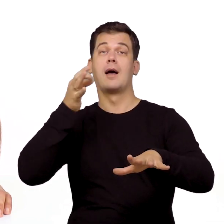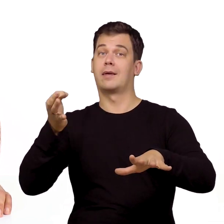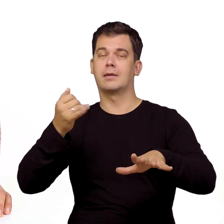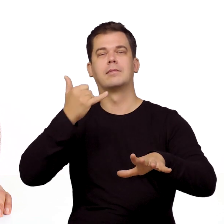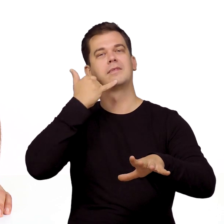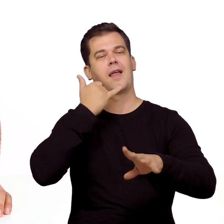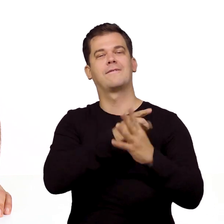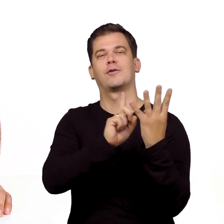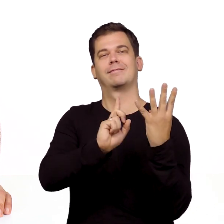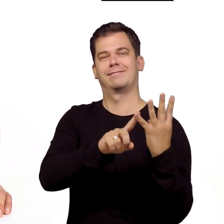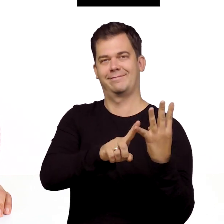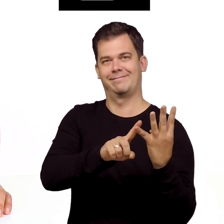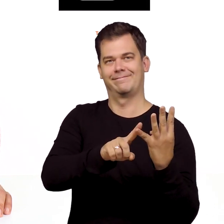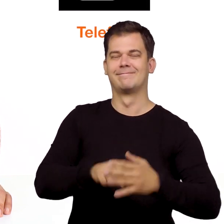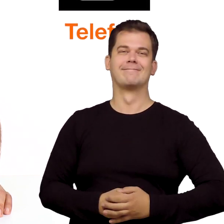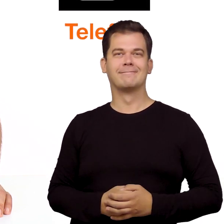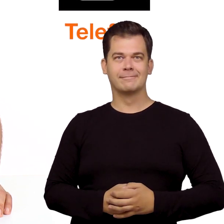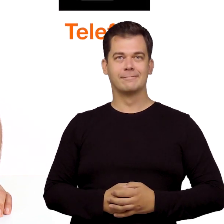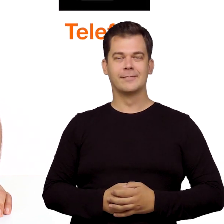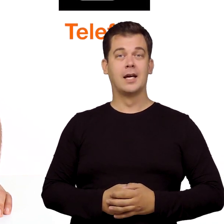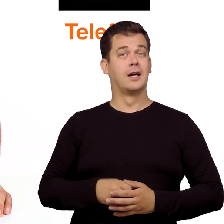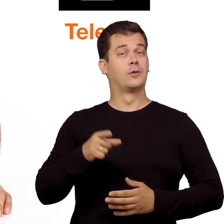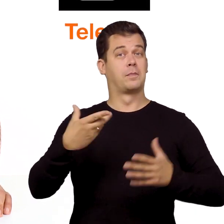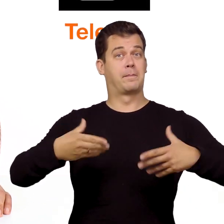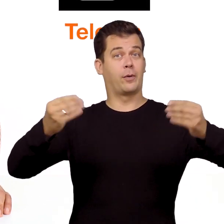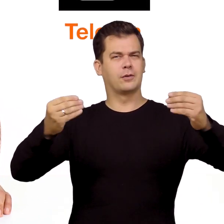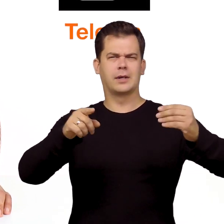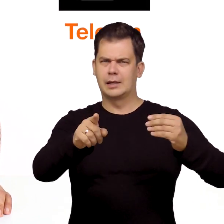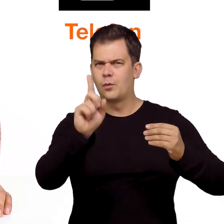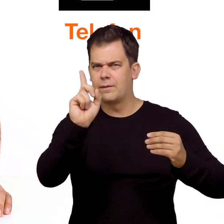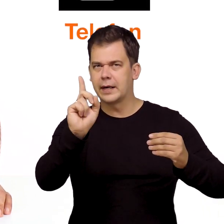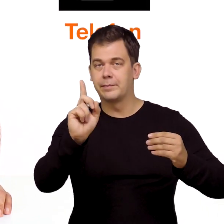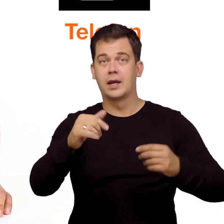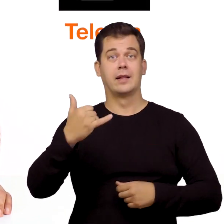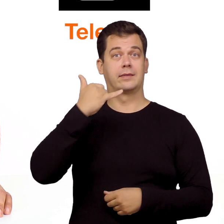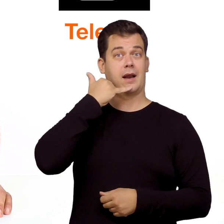W tym odcinku zajmiemy się podłączeniem telefonu. Na wstępie jedna uwaga.